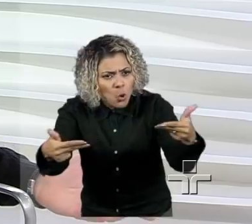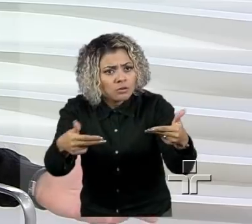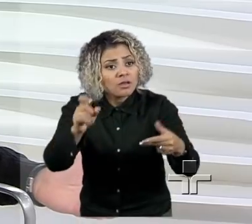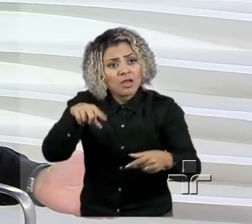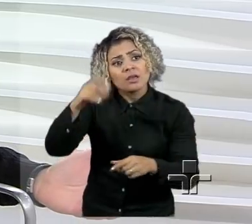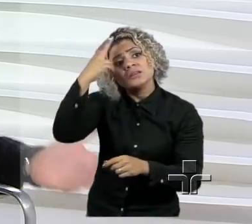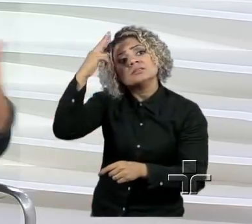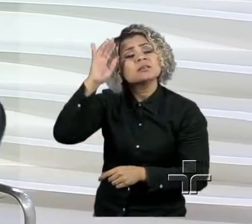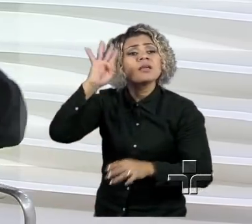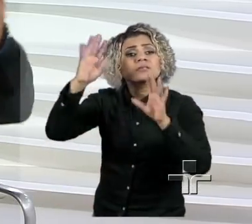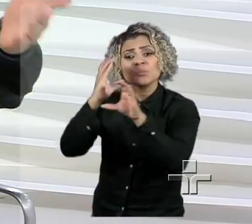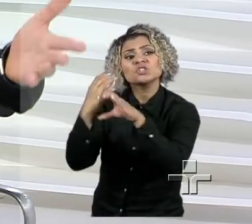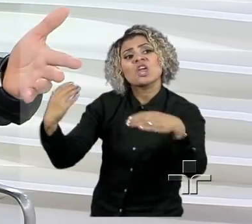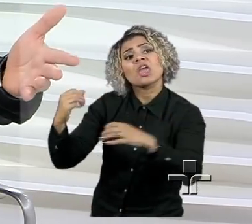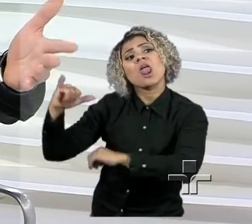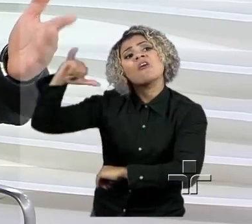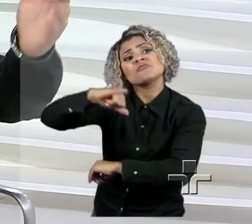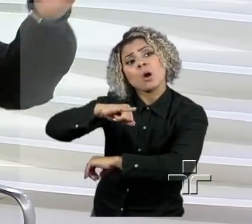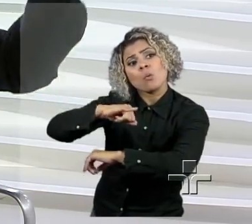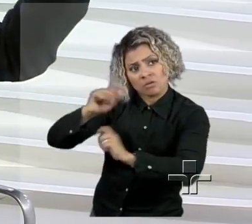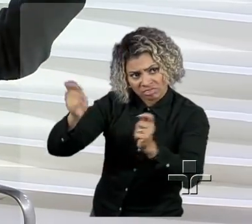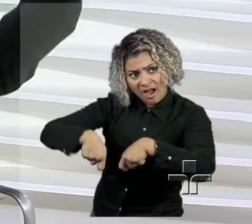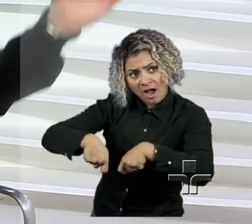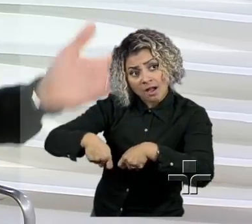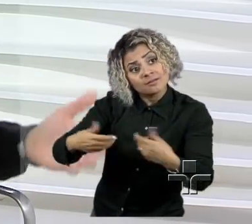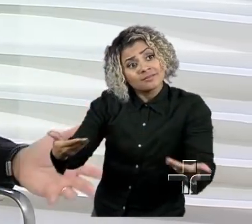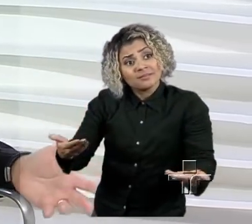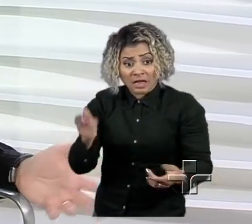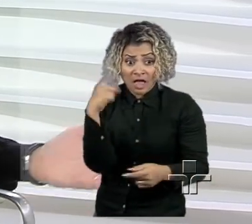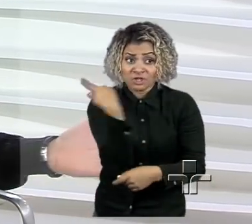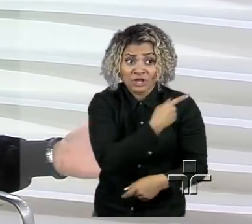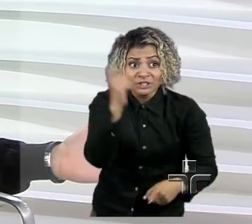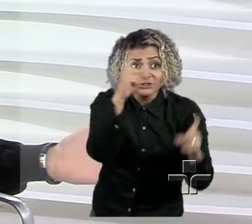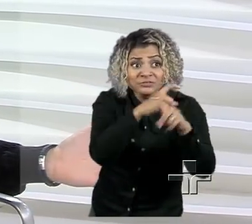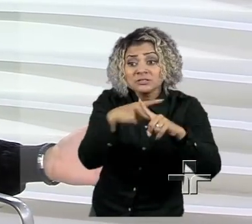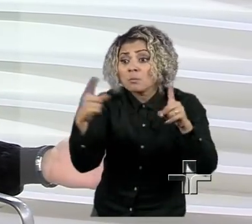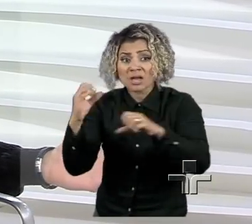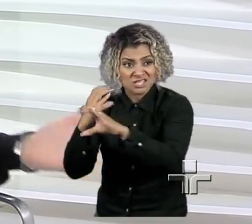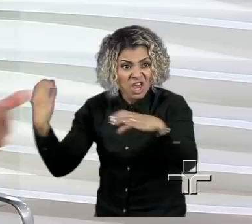Talvez, para mim e para você seja, mas para um engenheiro da Embraer não tem nenhum segredo.